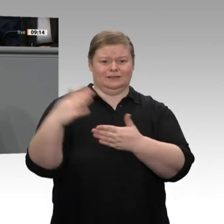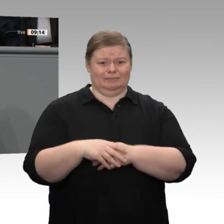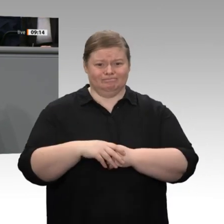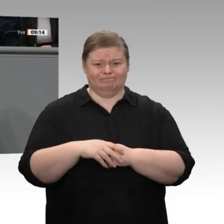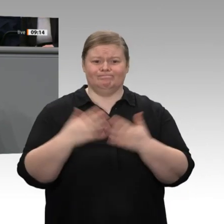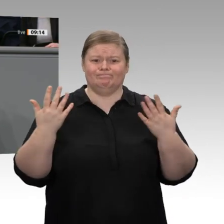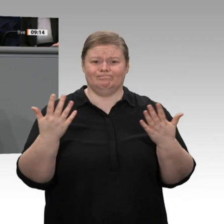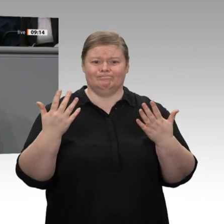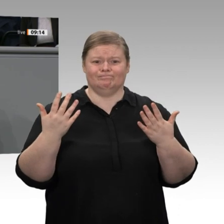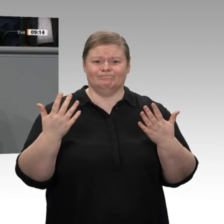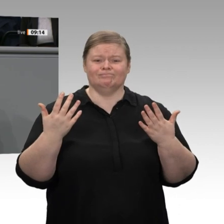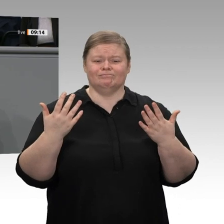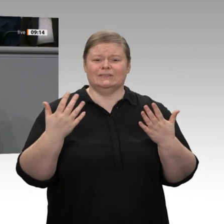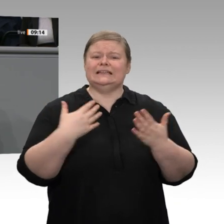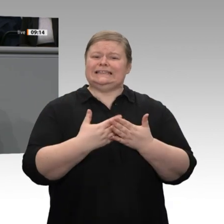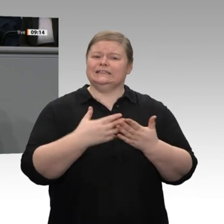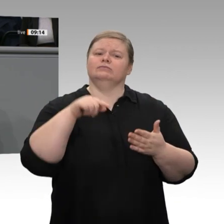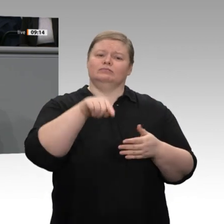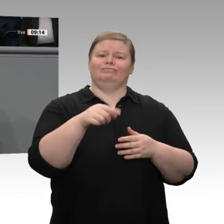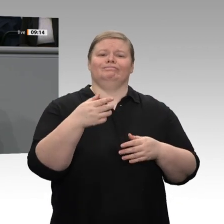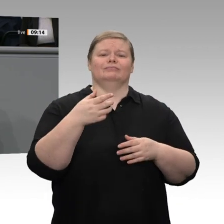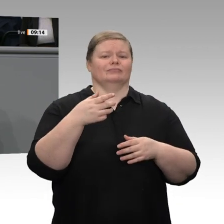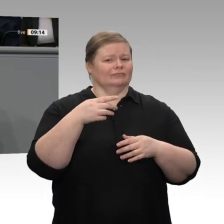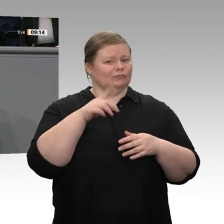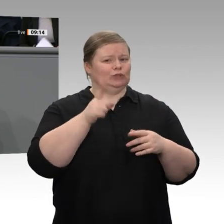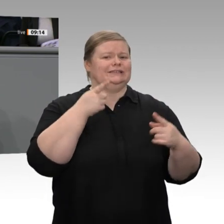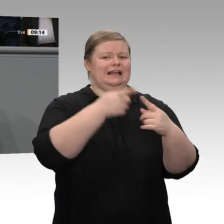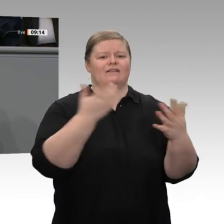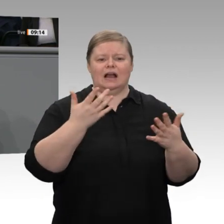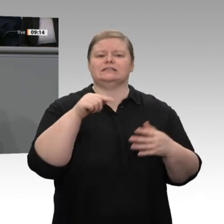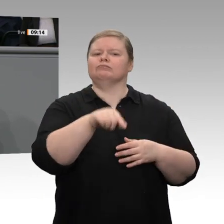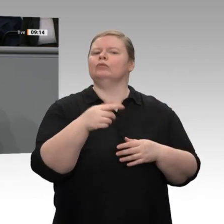weiteren Ausbaus der Energiewende die Strompreise wieder sinken. Wir haben im Rahmen des Klimapaketes